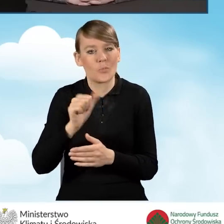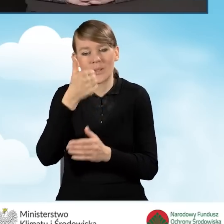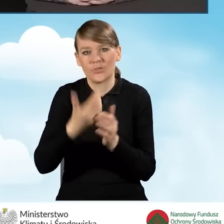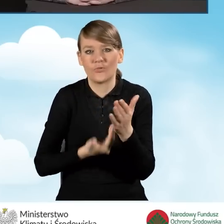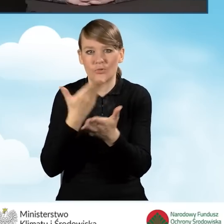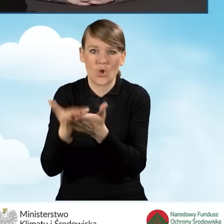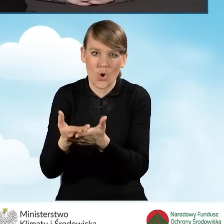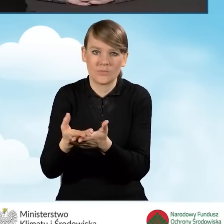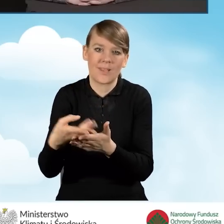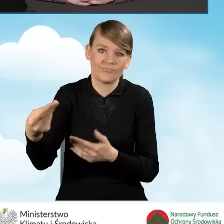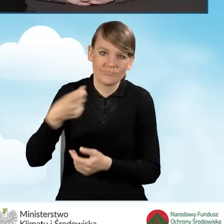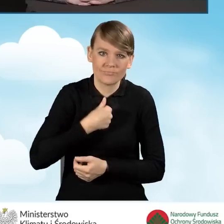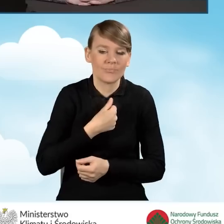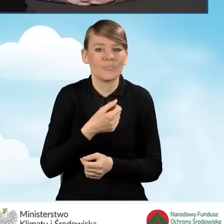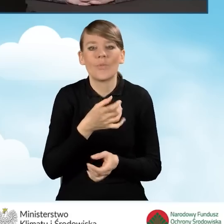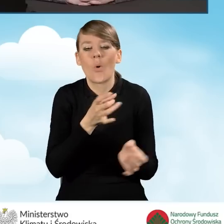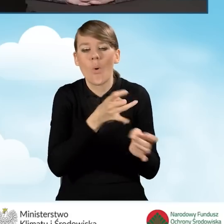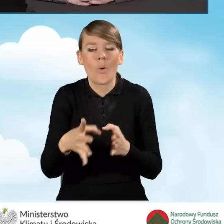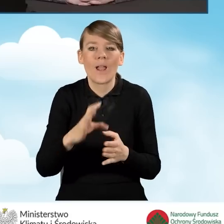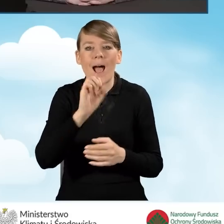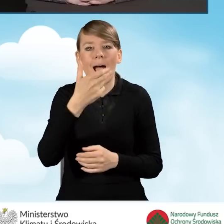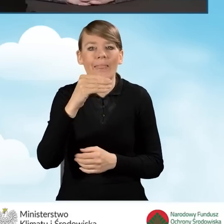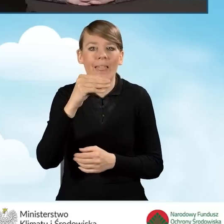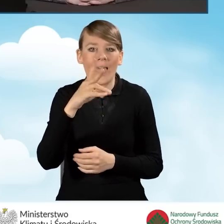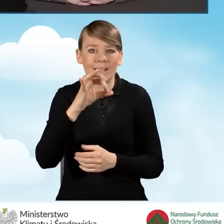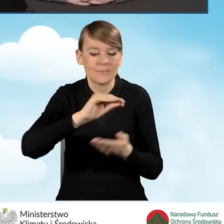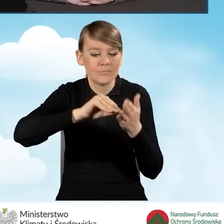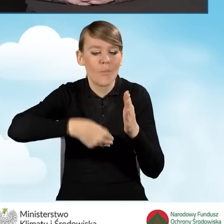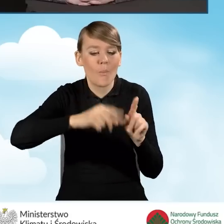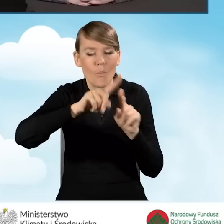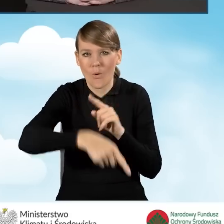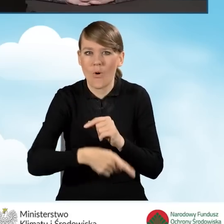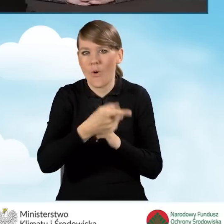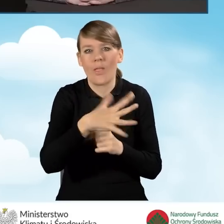bezpośrednio po podpisaniu aneksu. Nie musi czekać, żeby minął pierwszy kwartał,